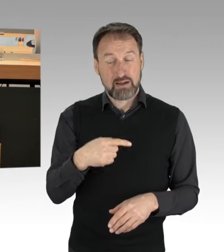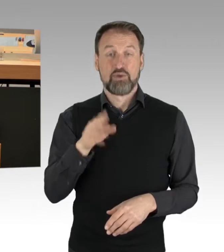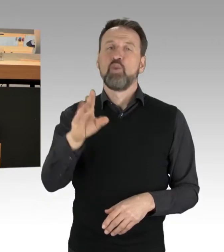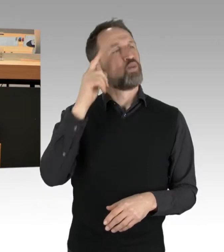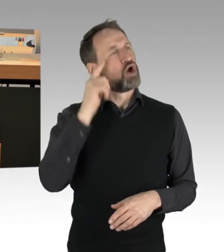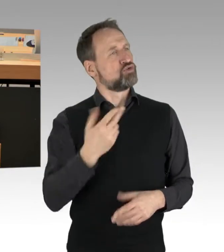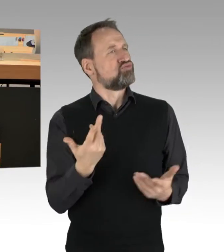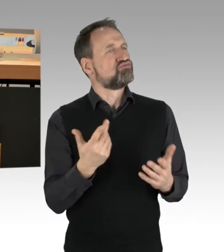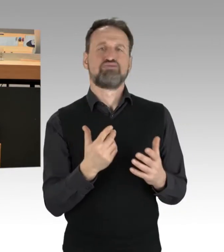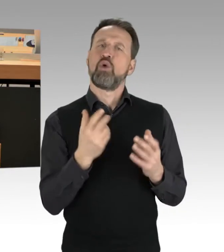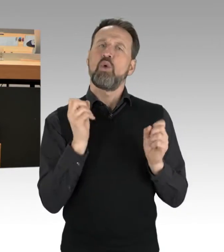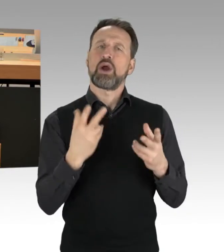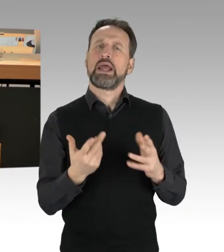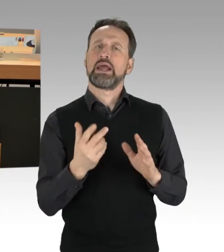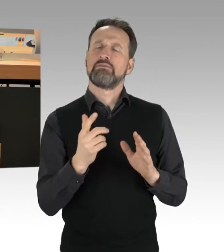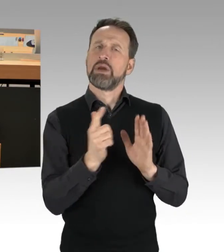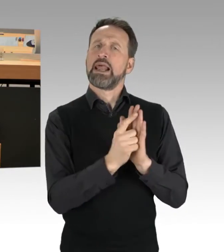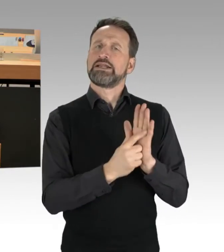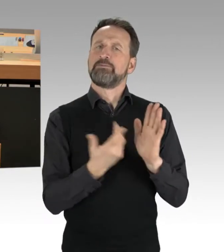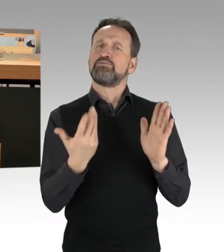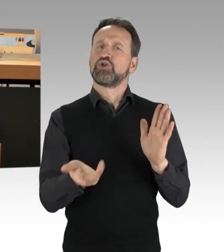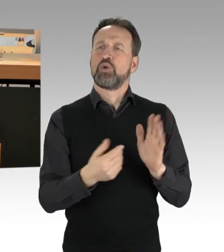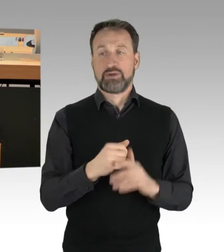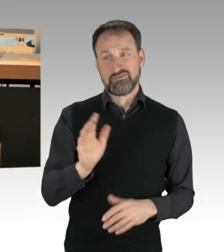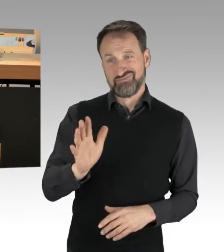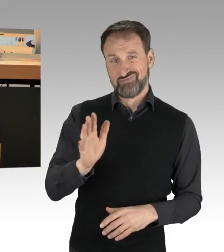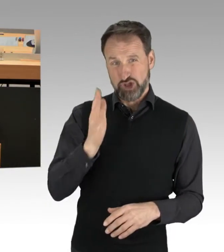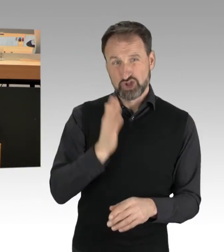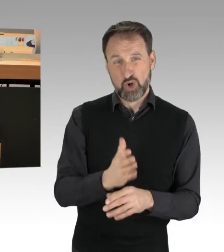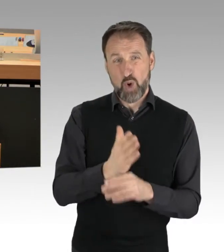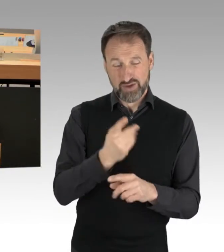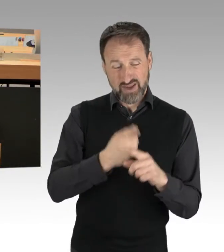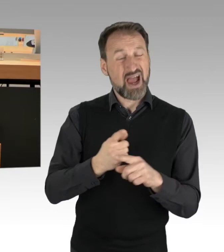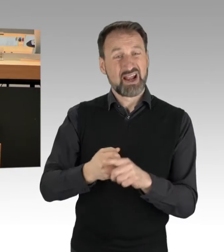wir bewegen uns hier in Teilen schon im strafbaren Rahmen. Und in Teilen von Straftaten.